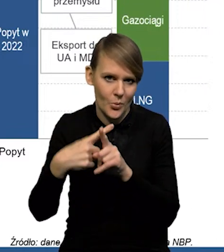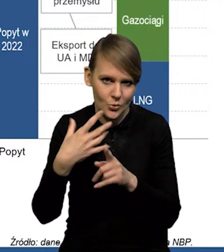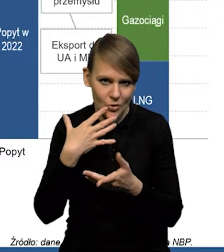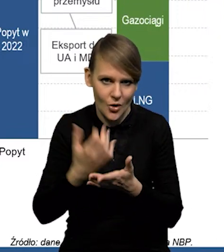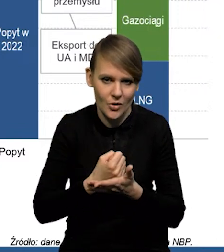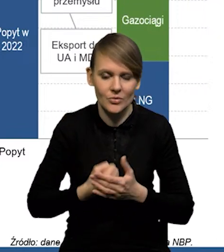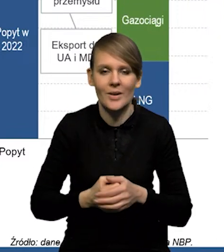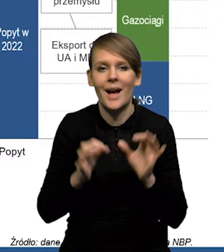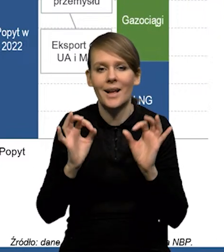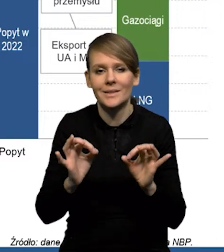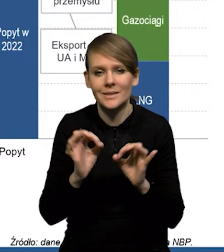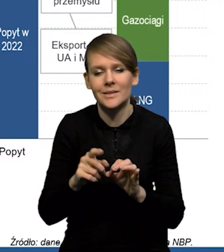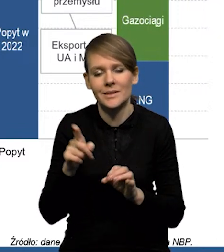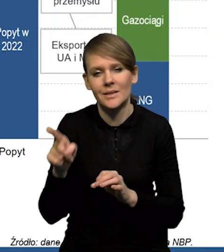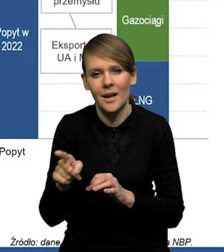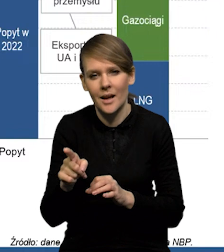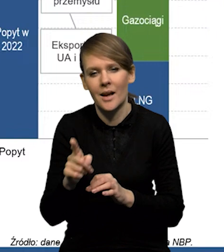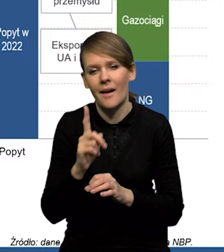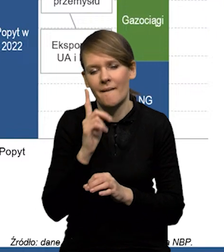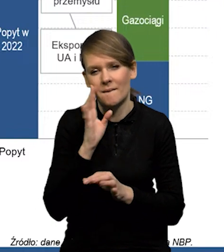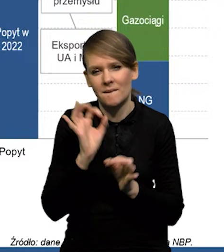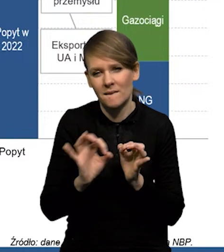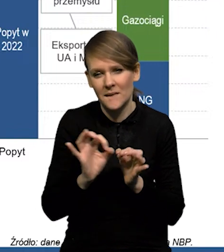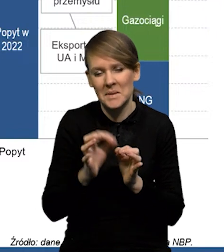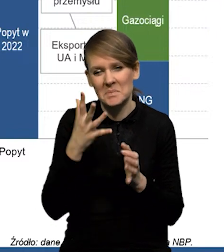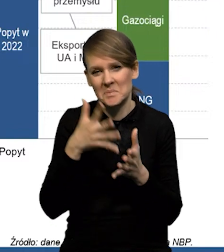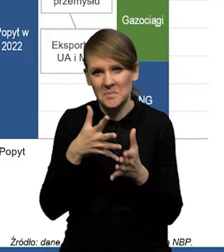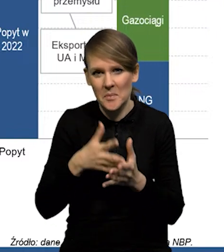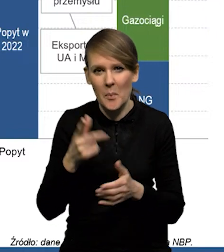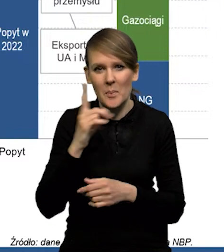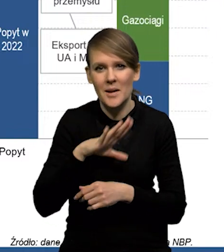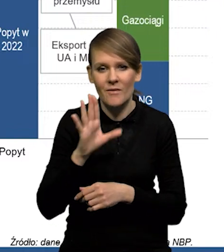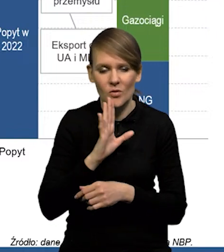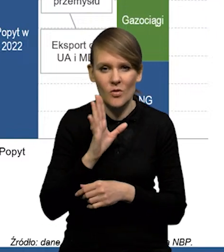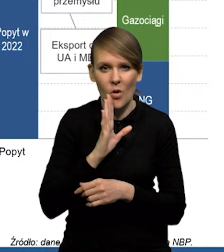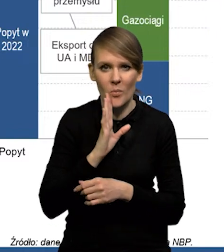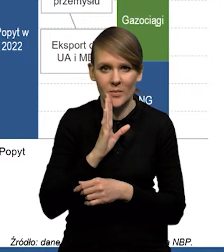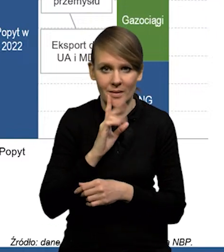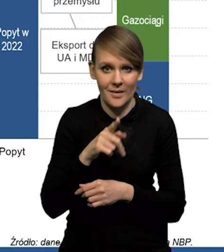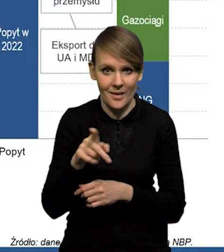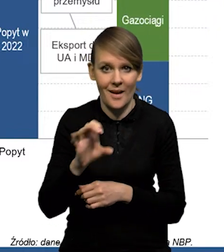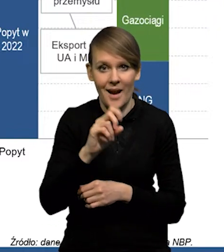Dzisiaj szacuje się, że prawdopodobnie popyt na gaz